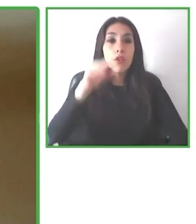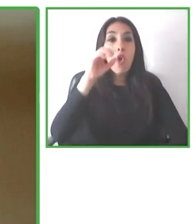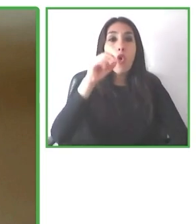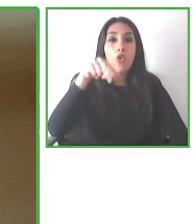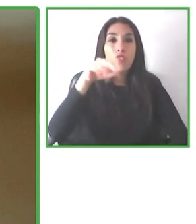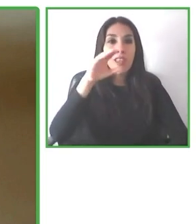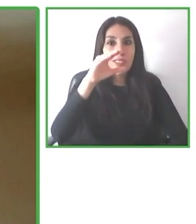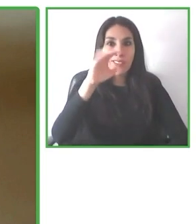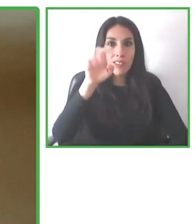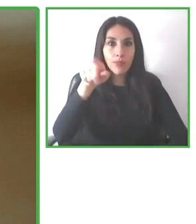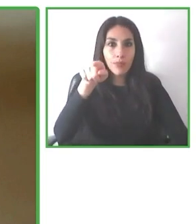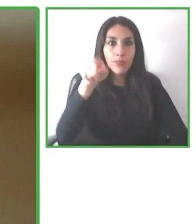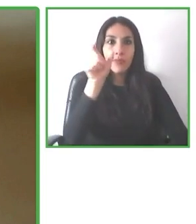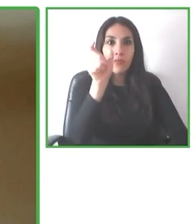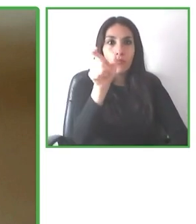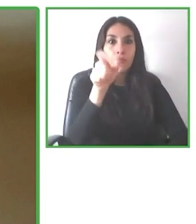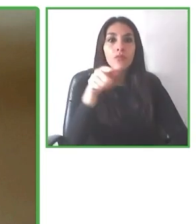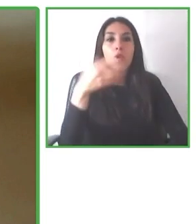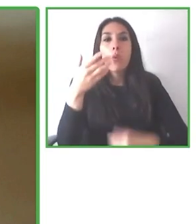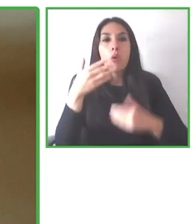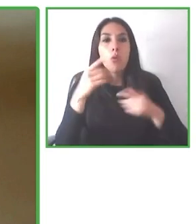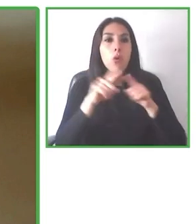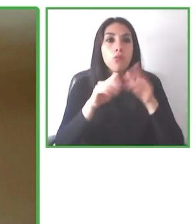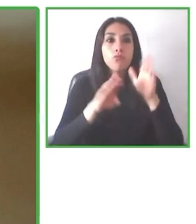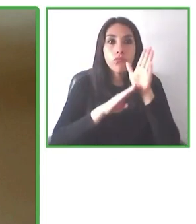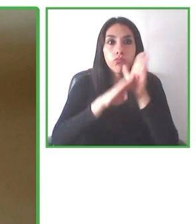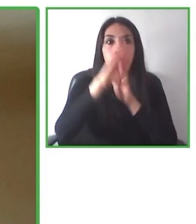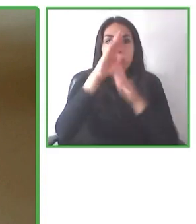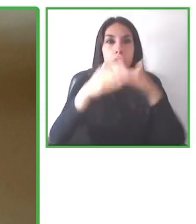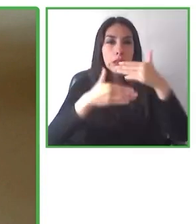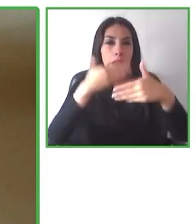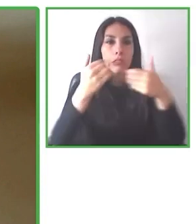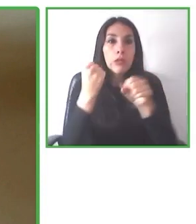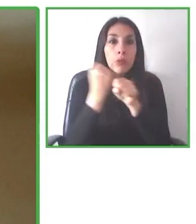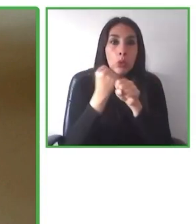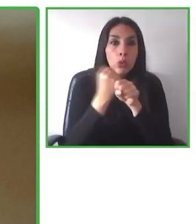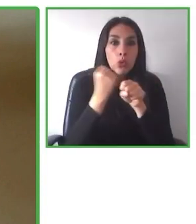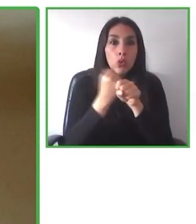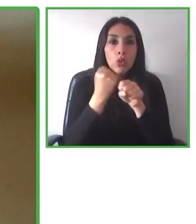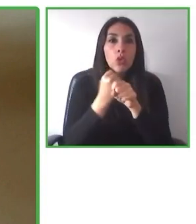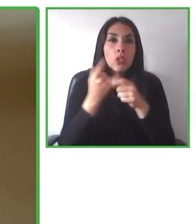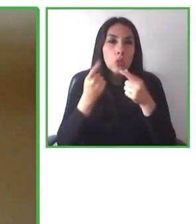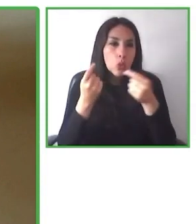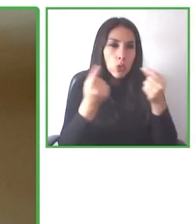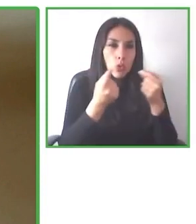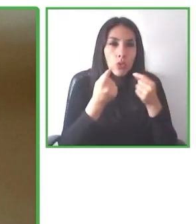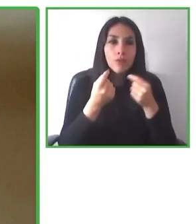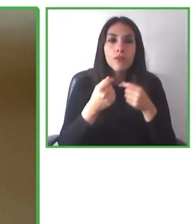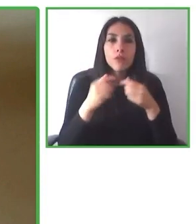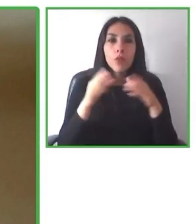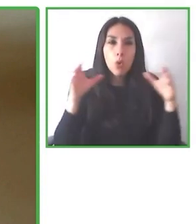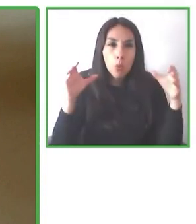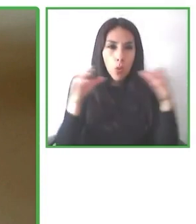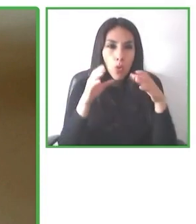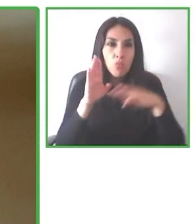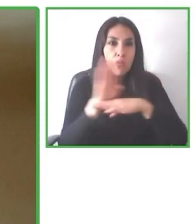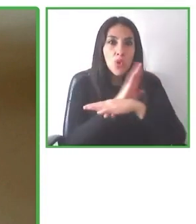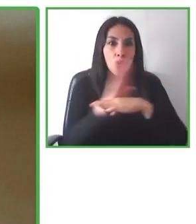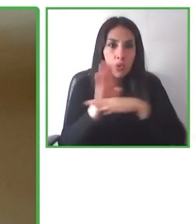Juntaron un grupo de amigos, juntaron fotógrafo, hicieron un documental, ¿cierto? Y la historia se volvió viral.